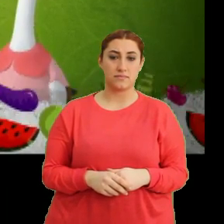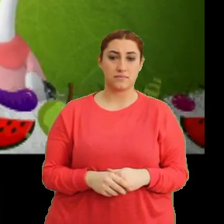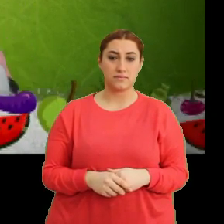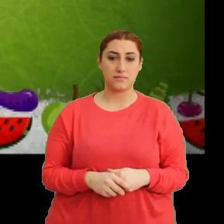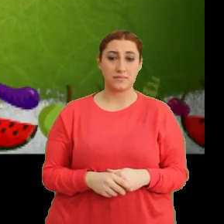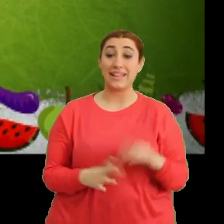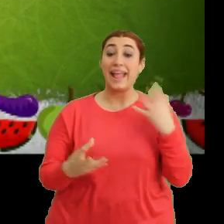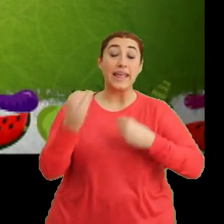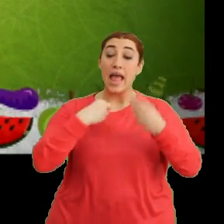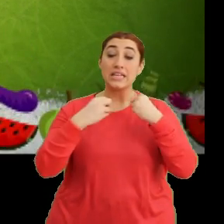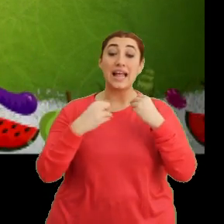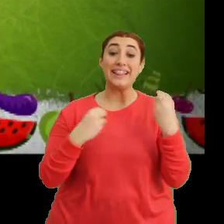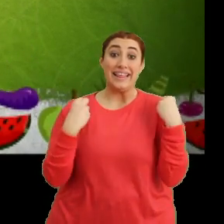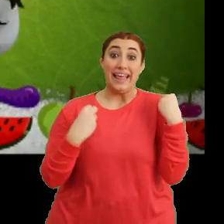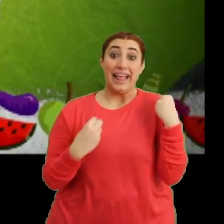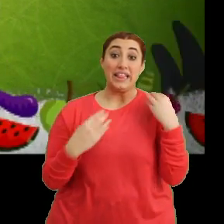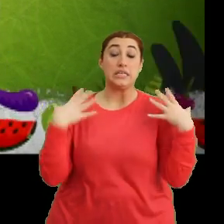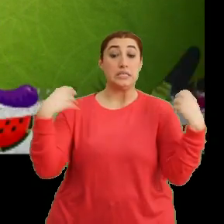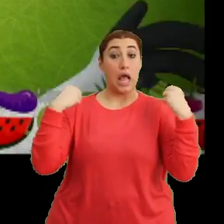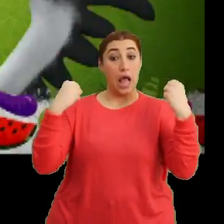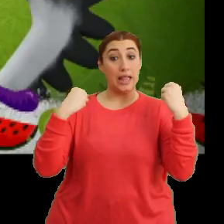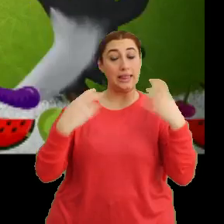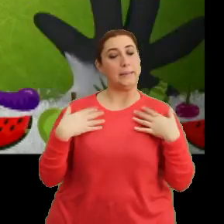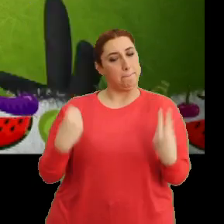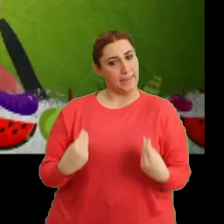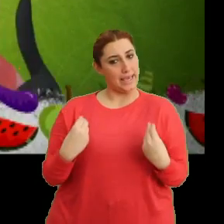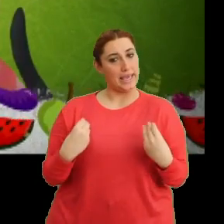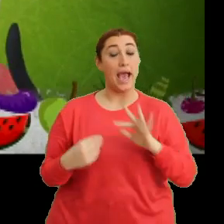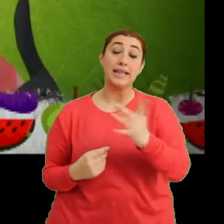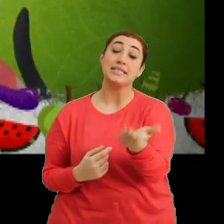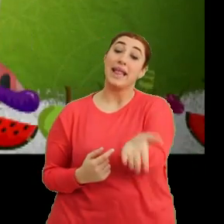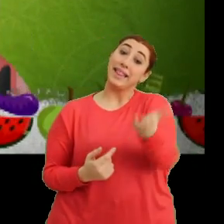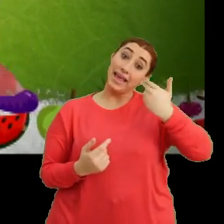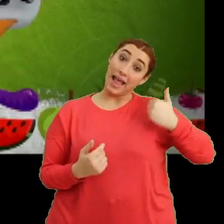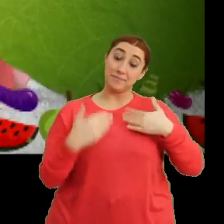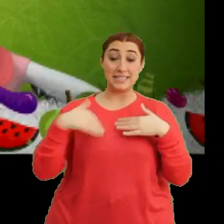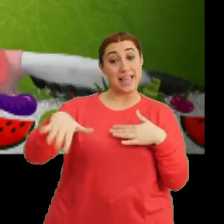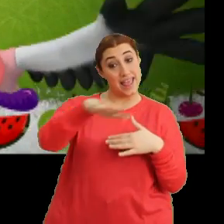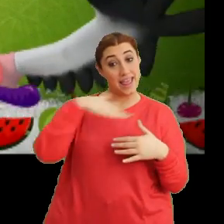"Ne yersem taze, sağlığım yerinde" "Haydi sen de katıl bize"